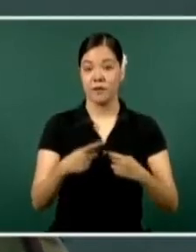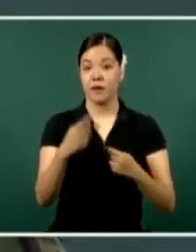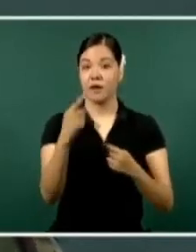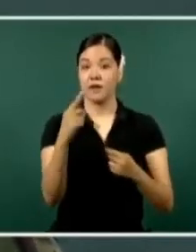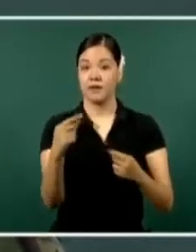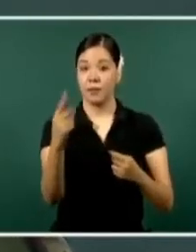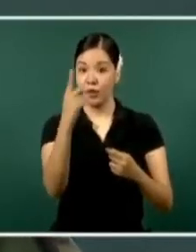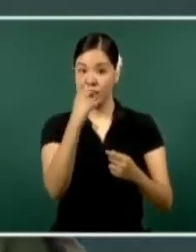de la seguridad.